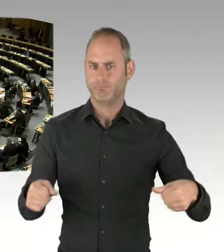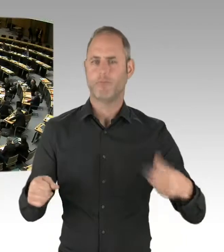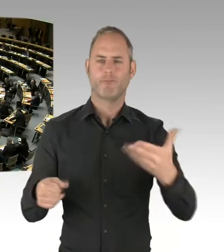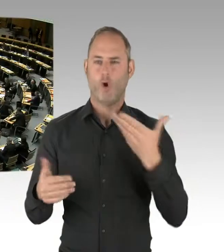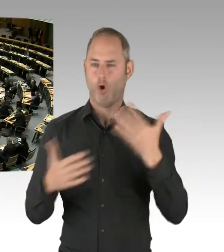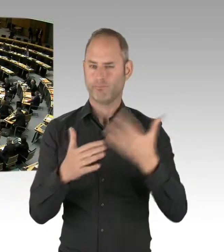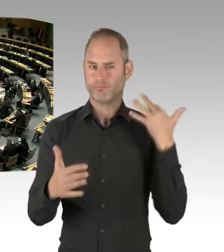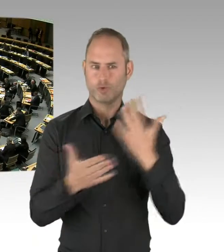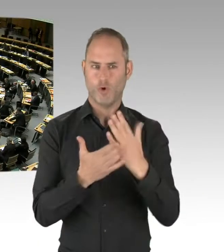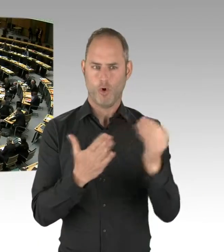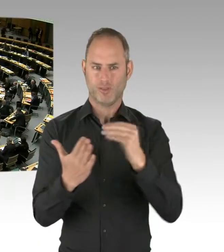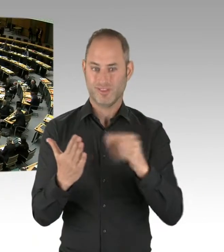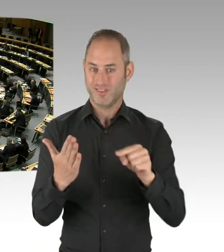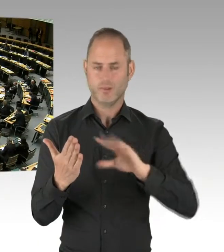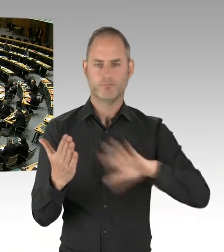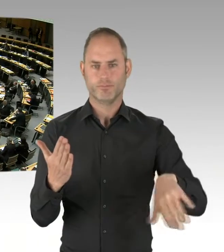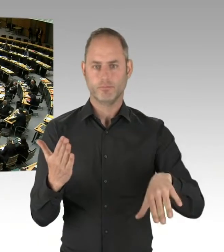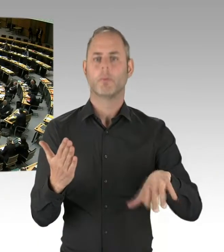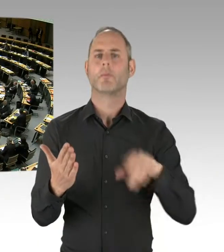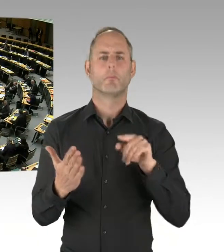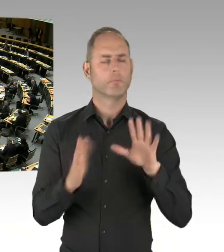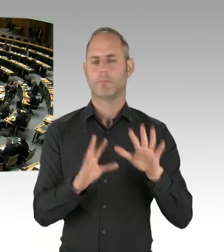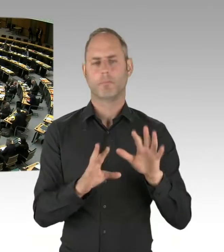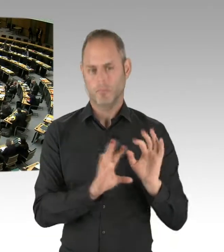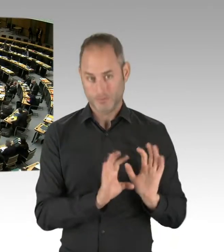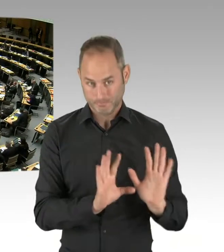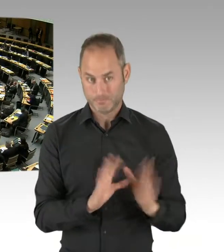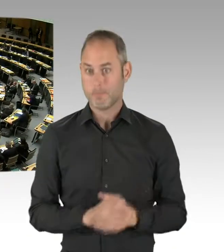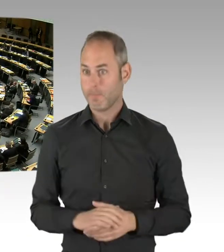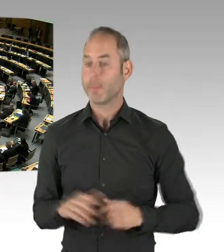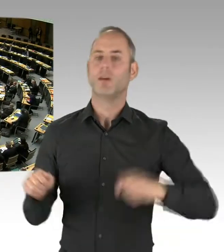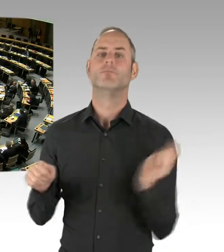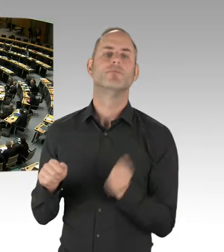(Gong)